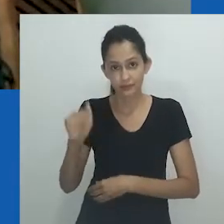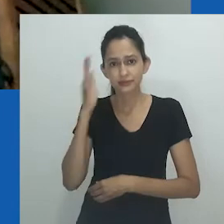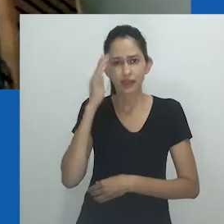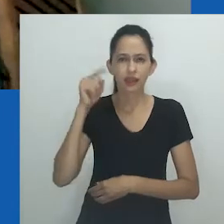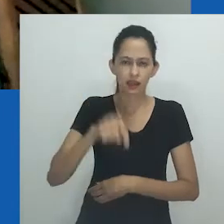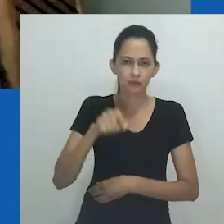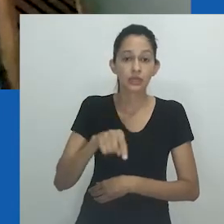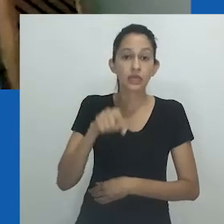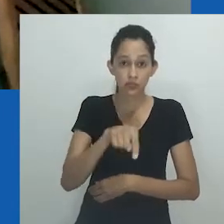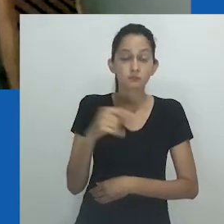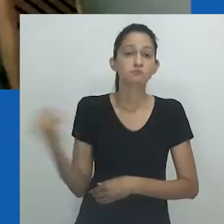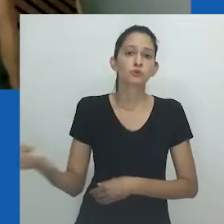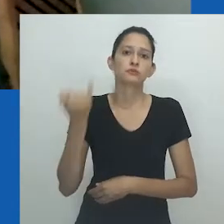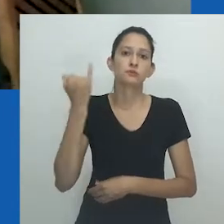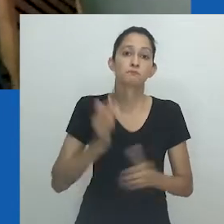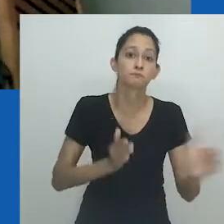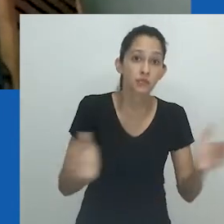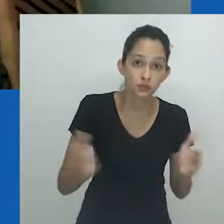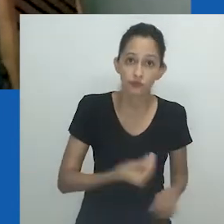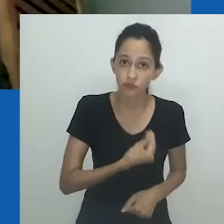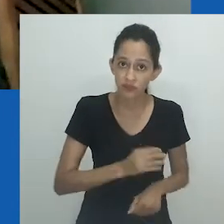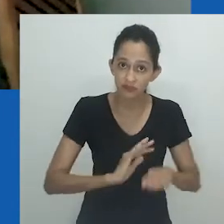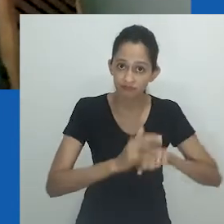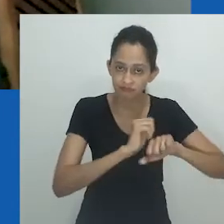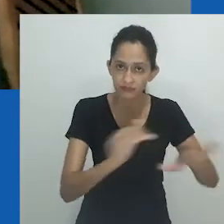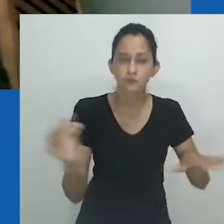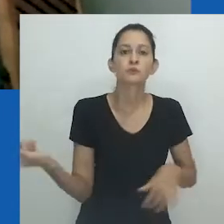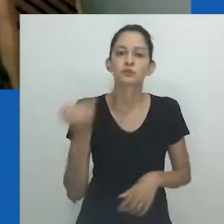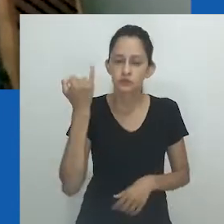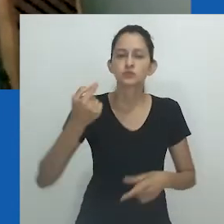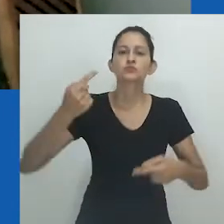realmente, como sabemos, a reflexão antropológica é fundamental.